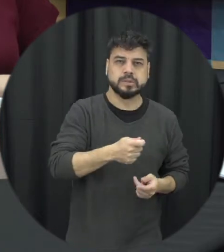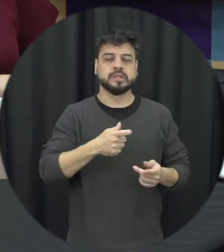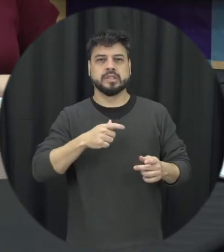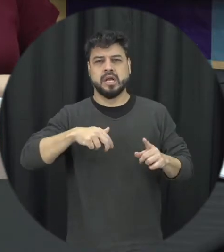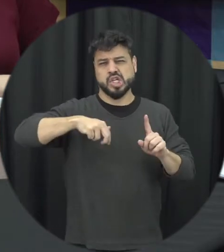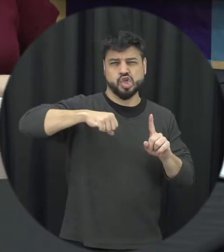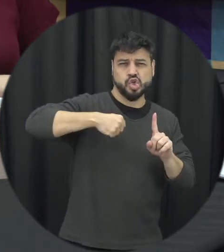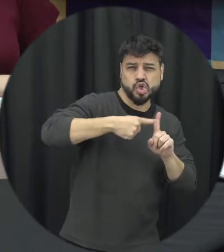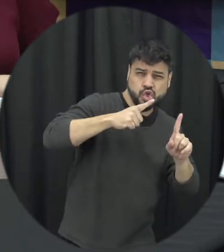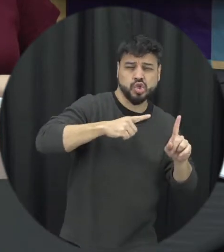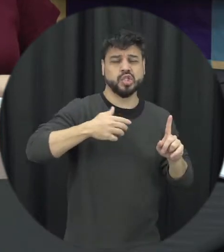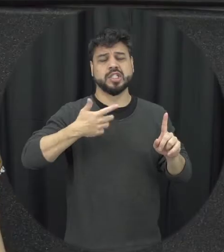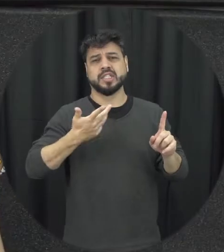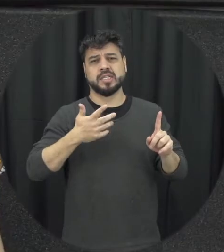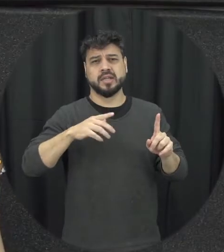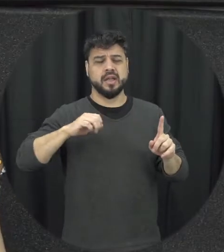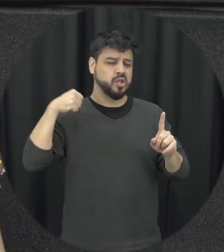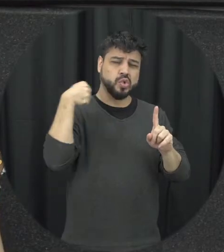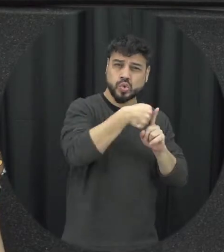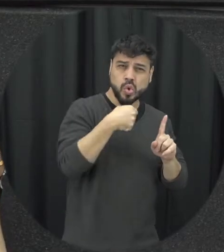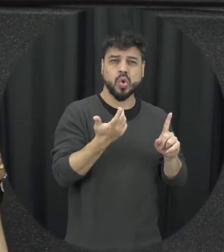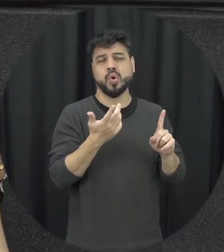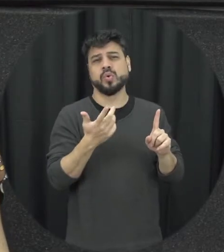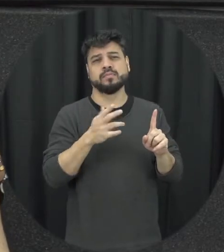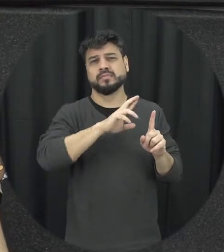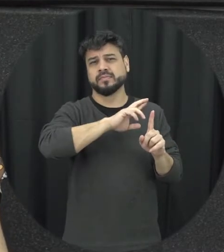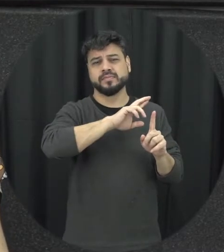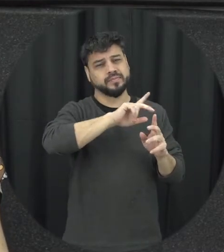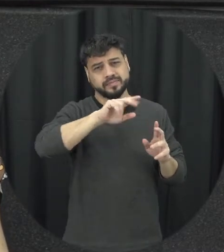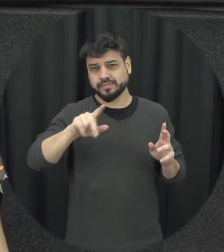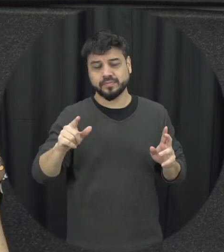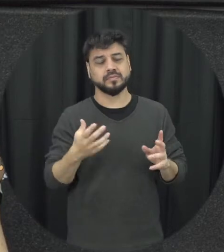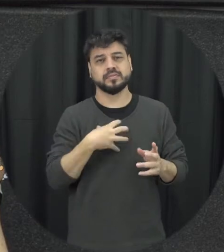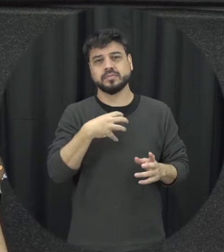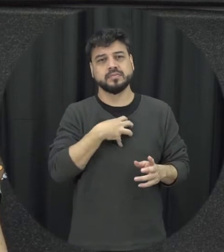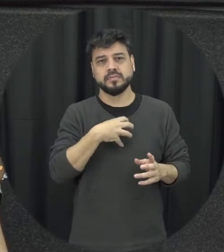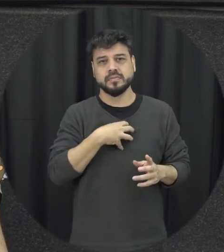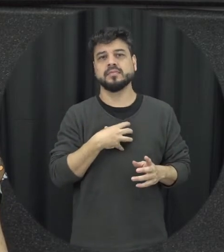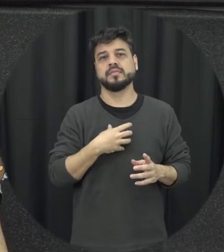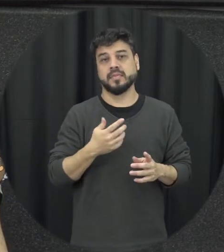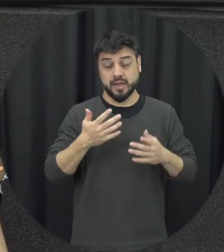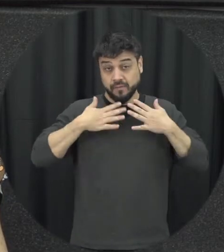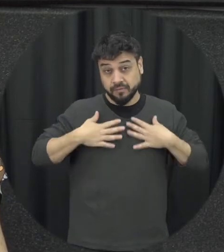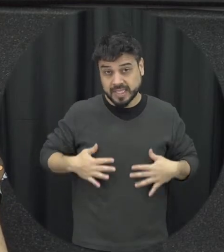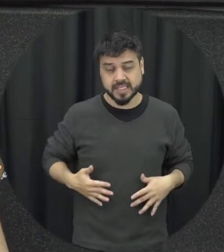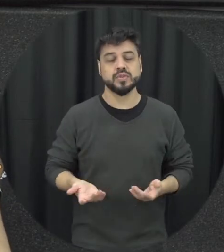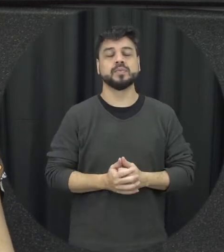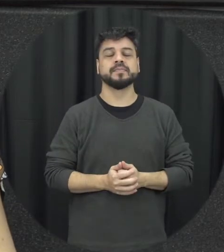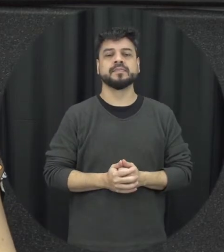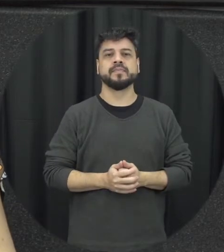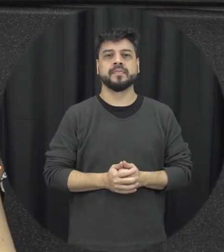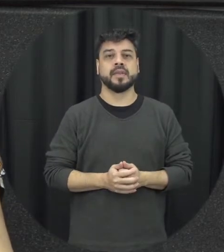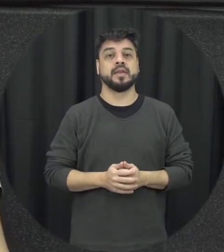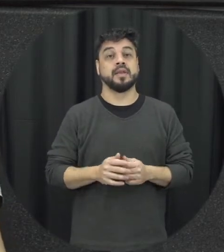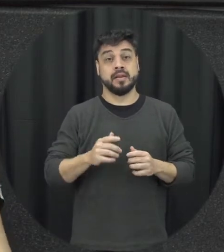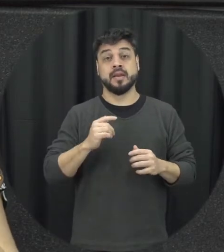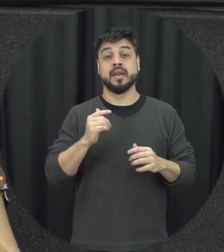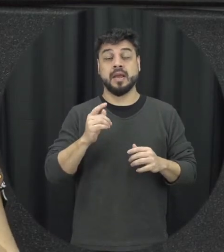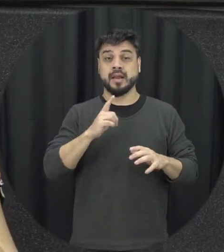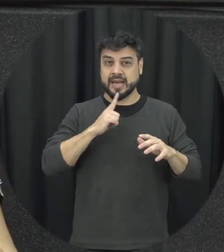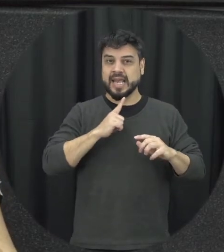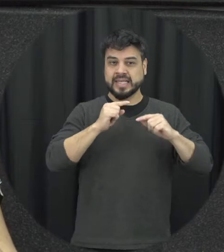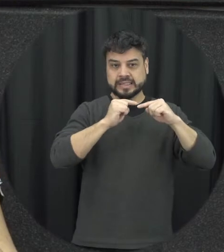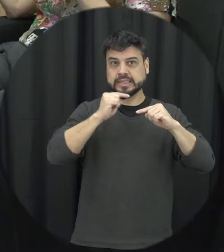chute enfim soco tem várias formas de violência aí física geralmente na escalada da violência à